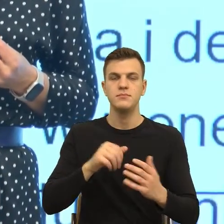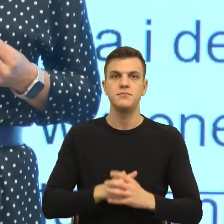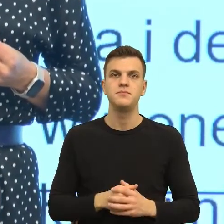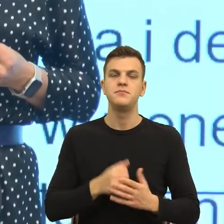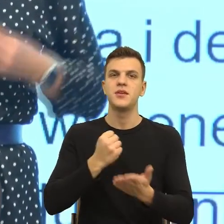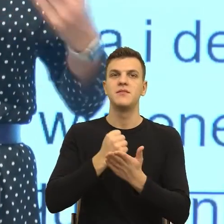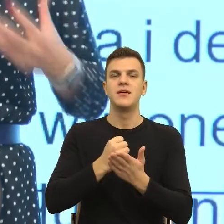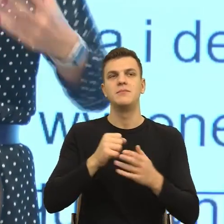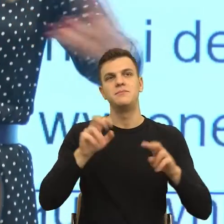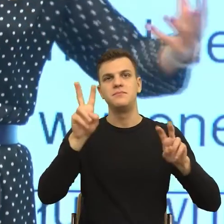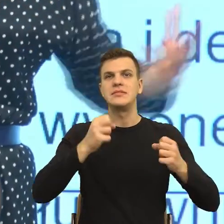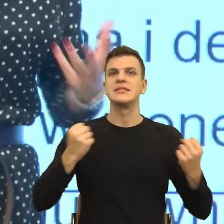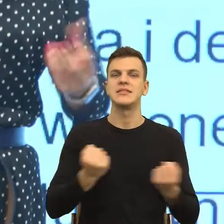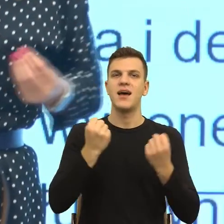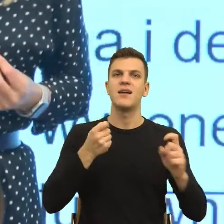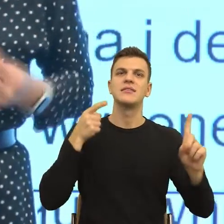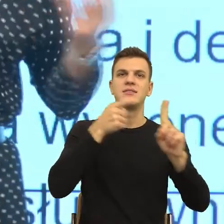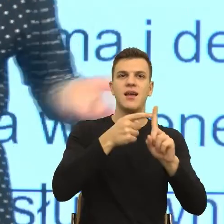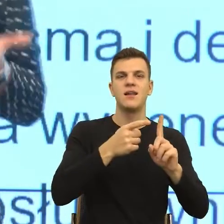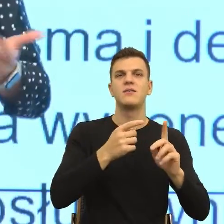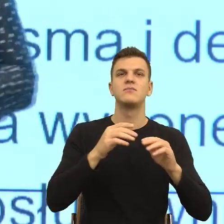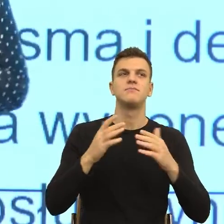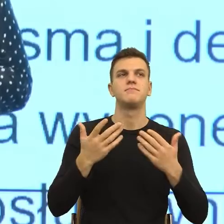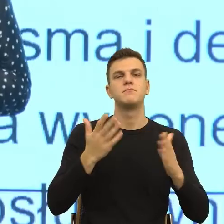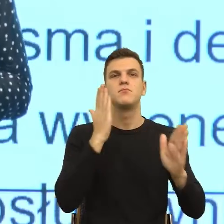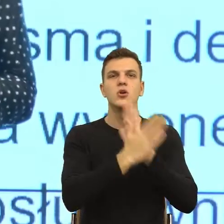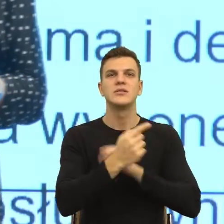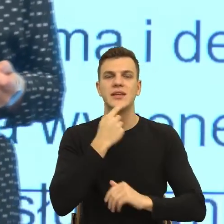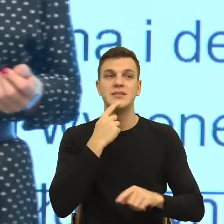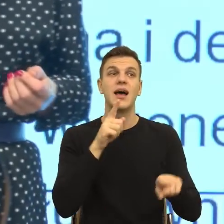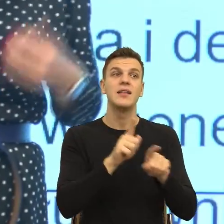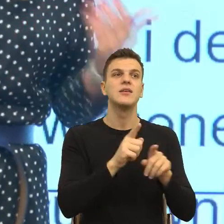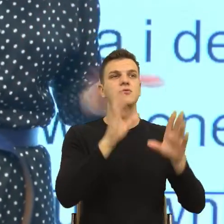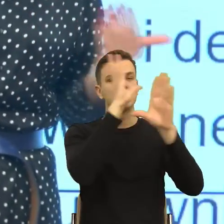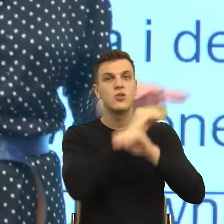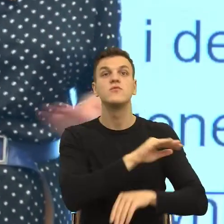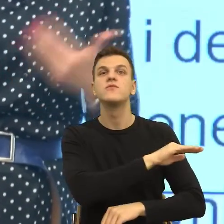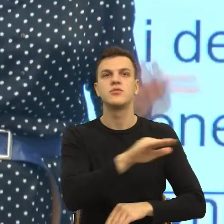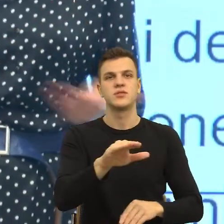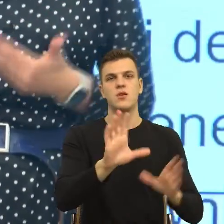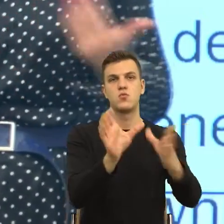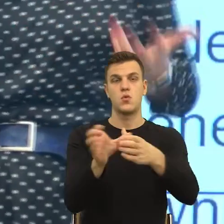czyli dostrzegania do tej pory środowisk wykluczonych, np. osób z niepełnosprawnościami, które do tej pory było określane bardzo